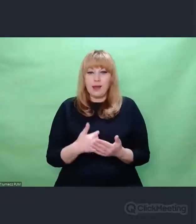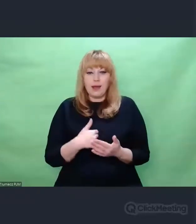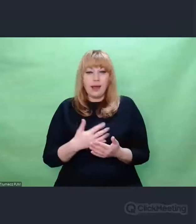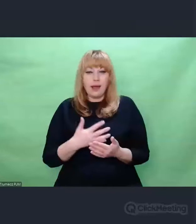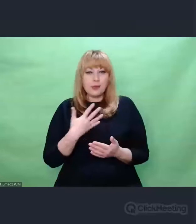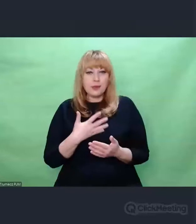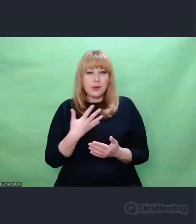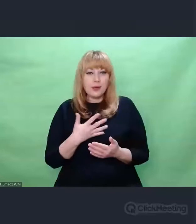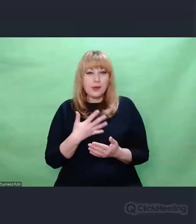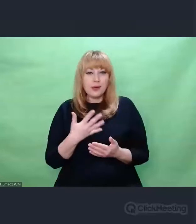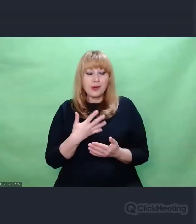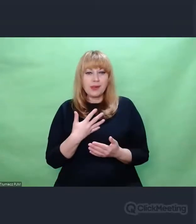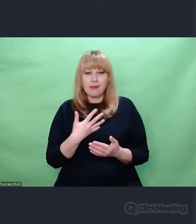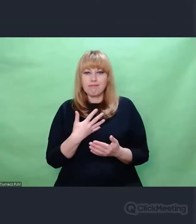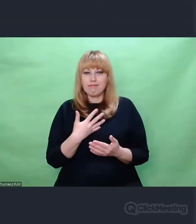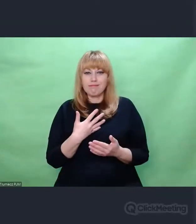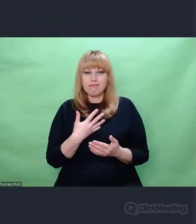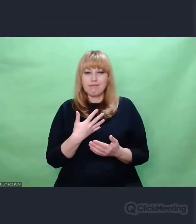o znaczeniu muzyki w ogóle: